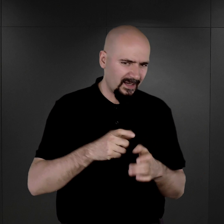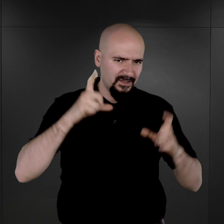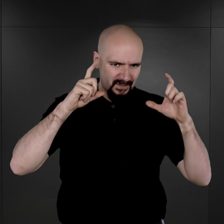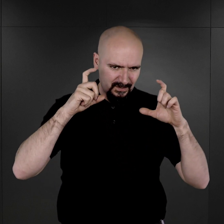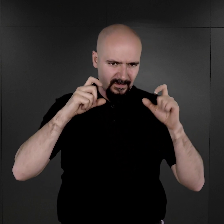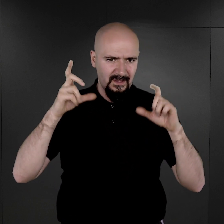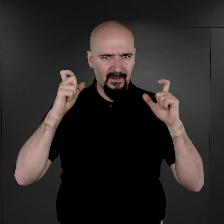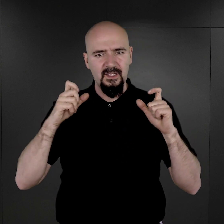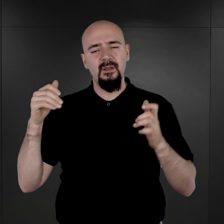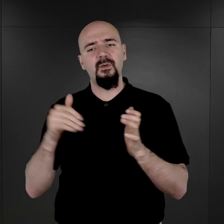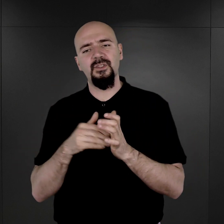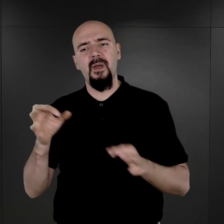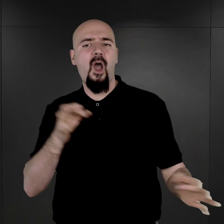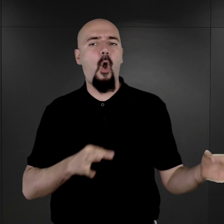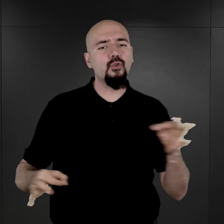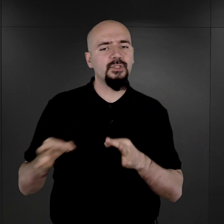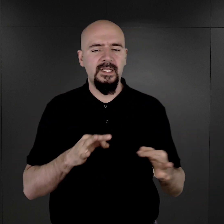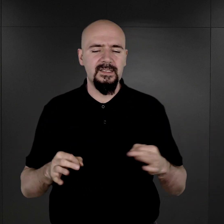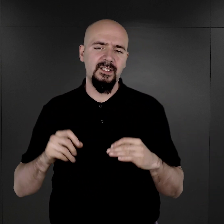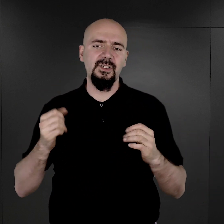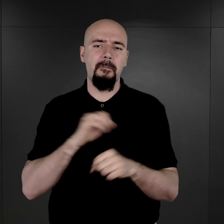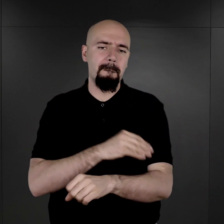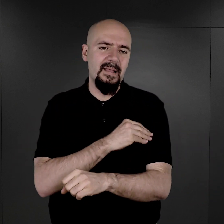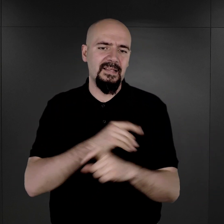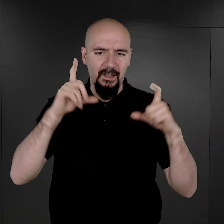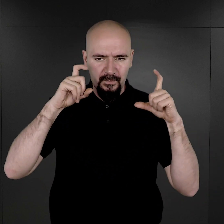ponieważ należy oszczędzać materiały fotograficzne i chemikalia.